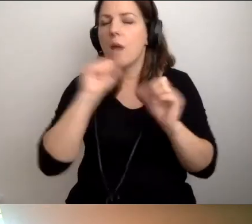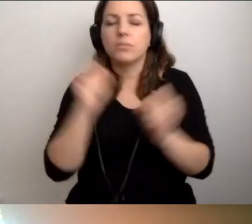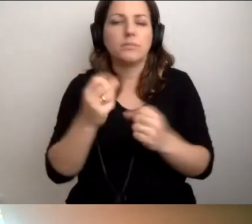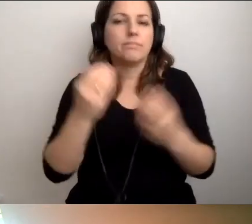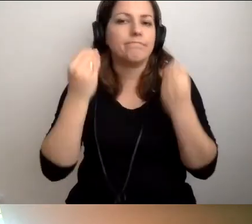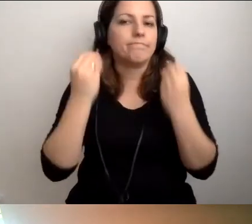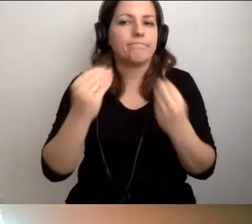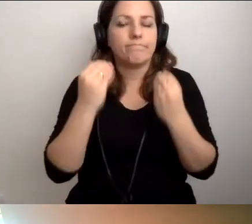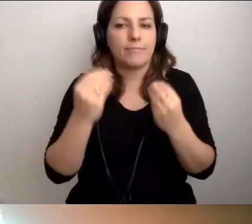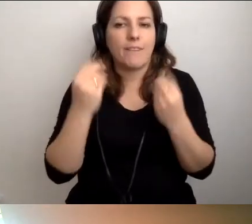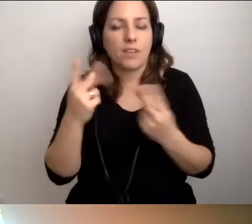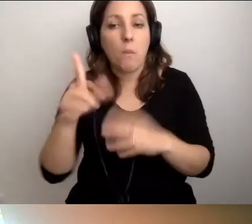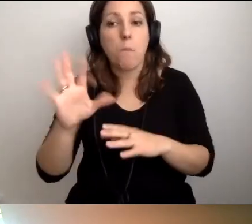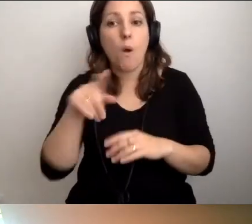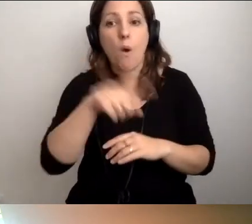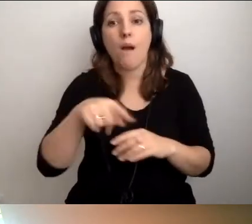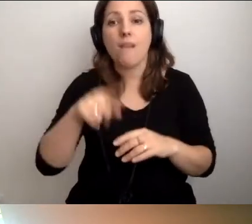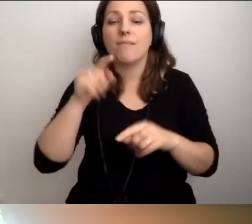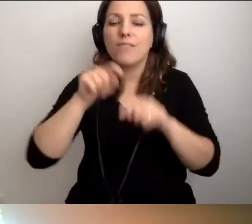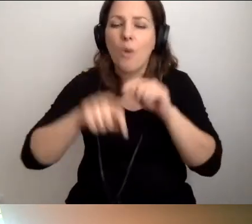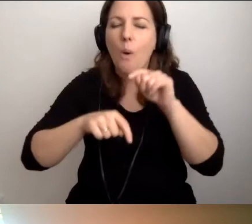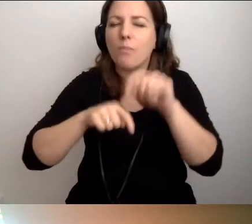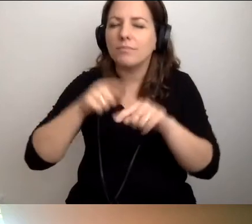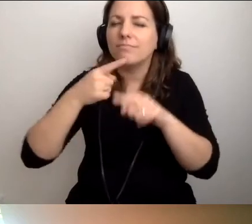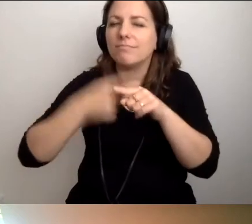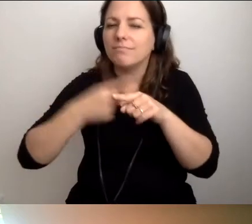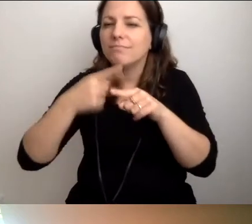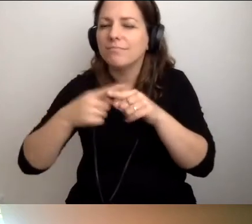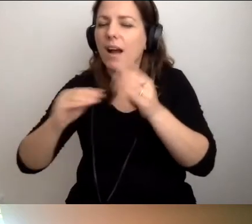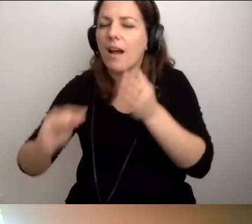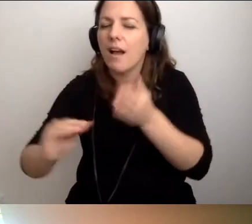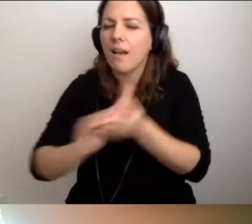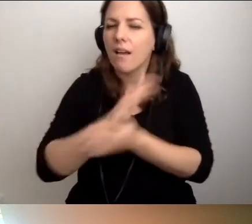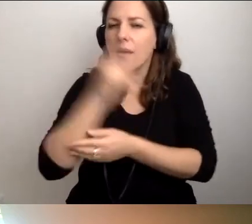Wtedy naturalnie nasiąkamy myśleniem prodostępnościowym.